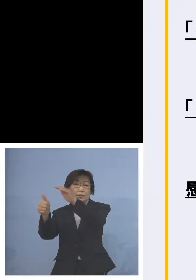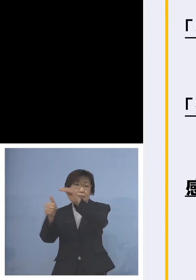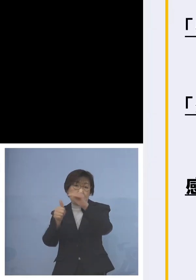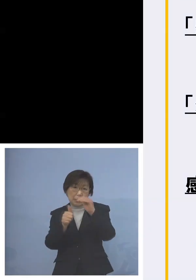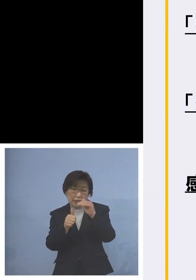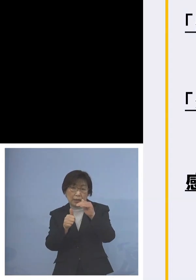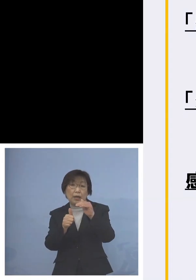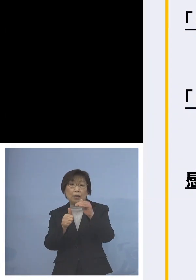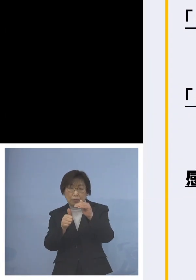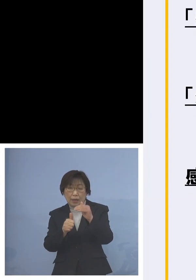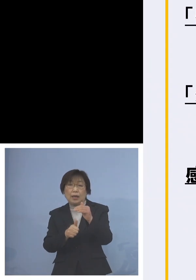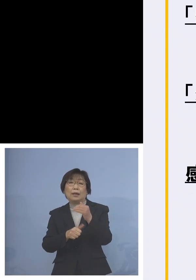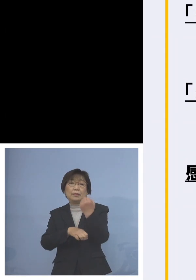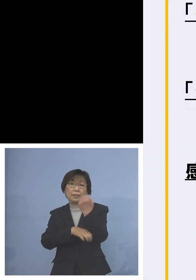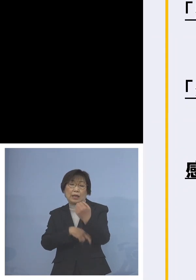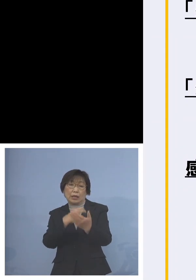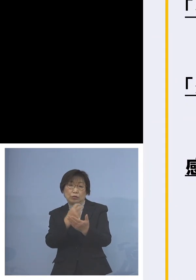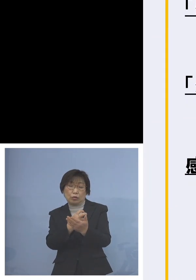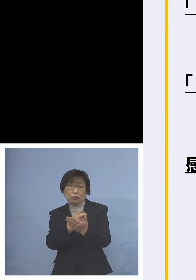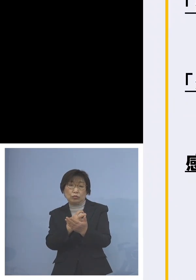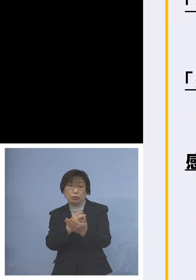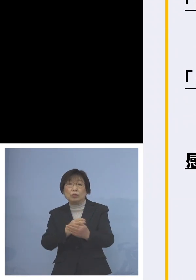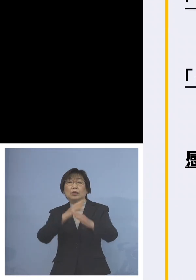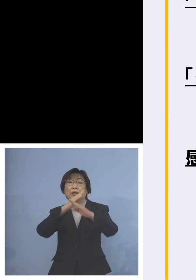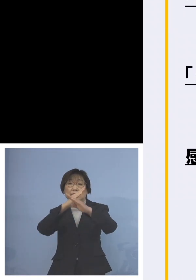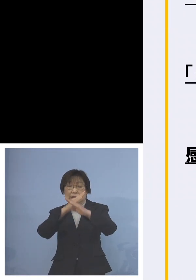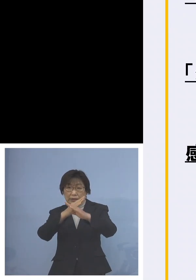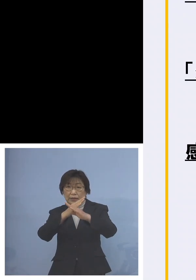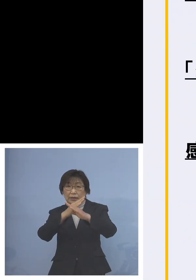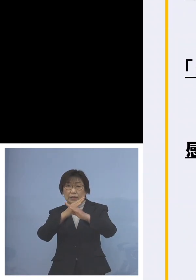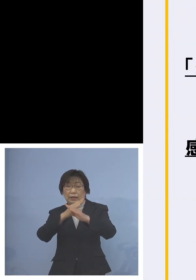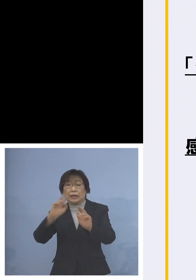できればリモート こうしたものを活用いただきたい